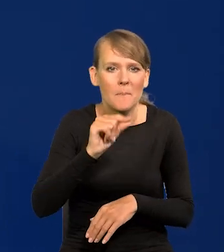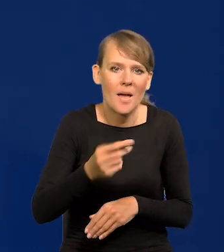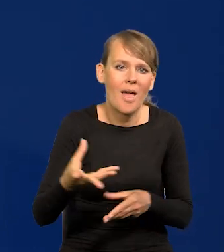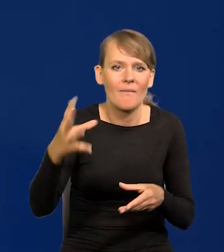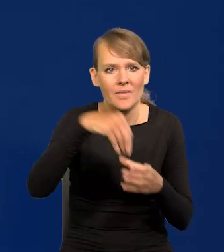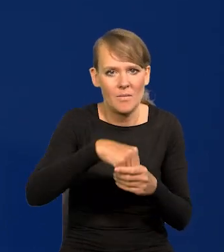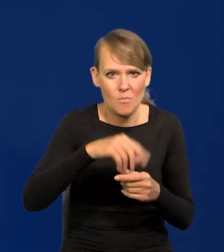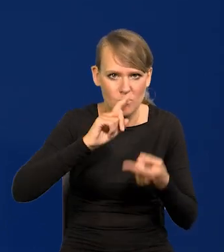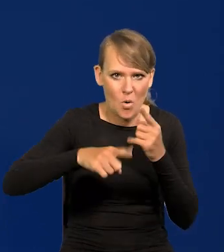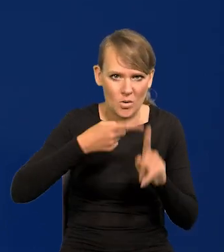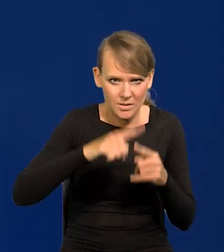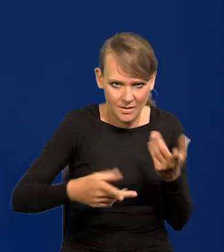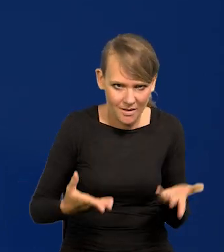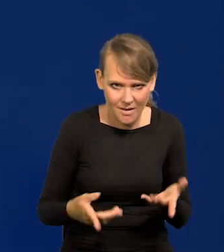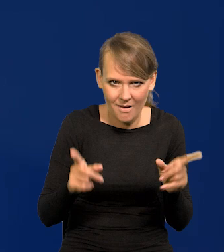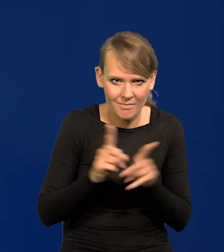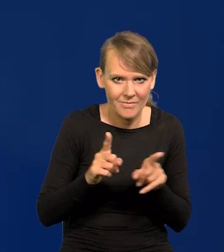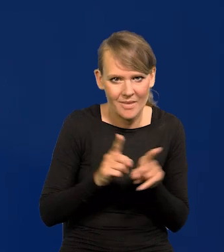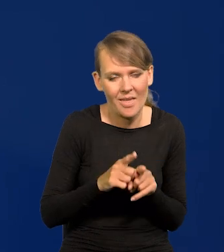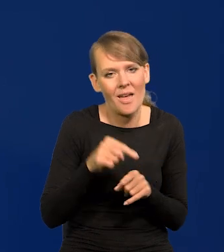i nie pozwolę zaangażować Narodowego Banku Polskiego w politykę.